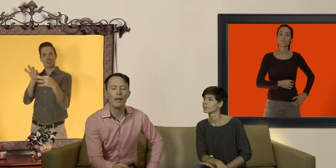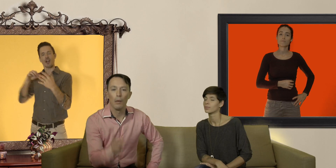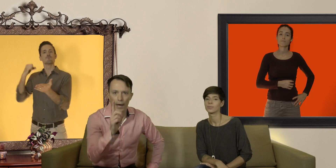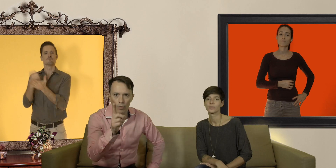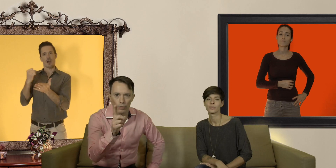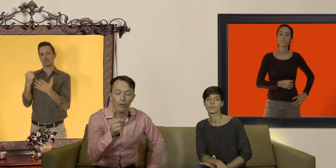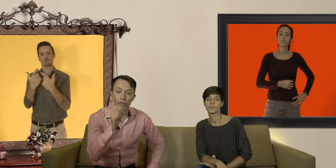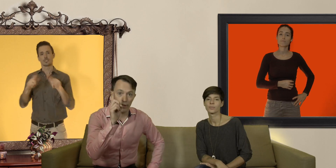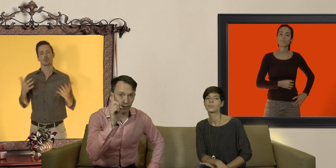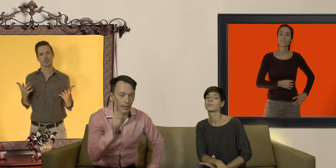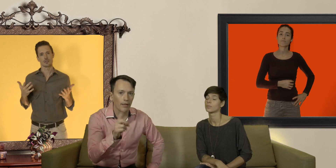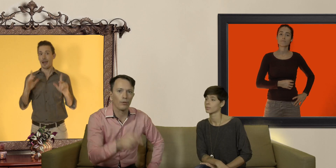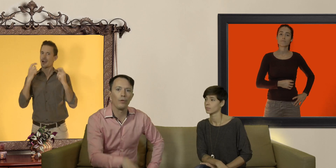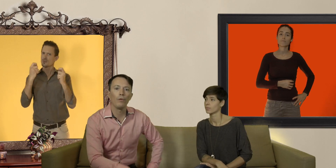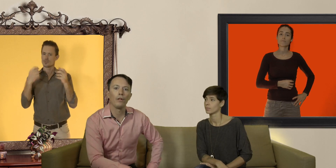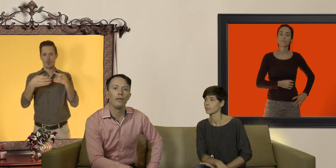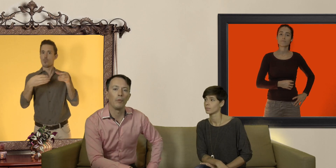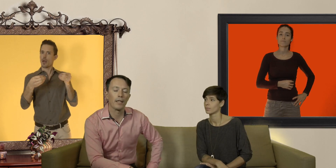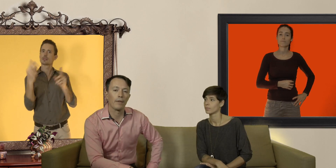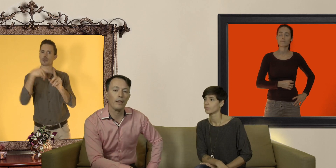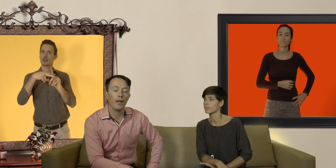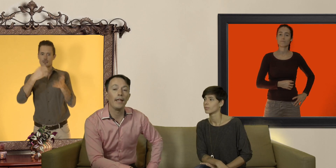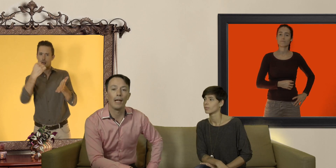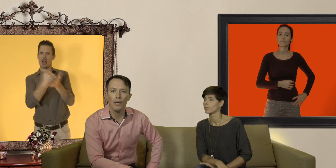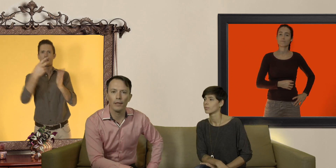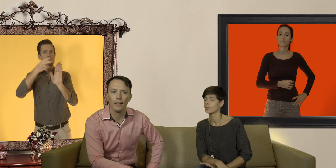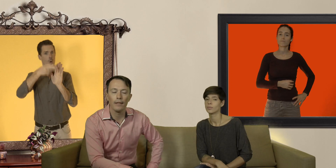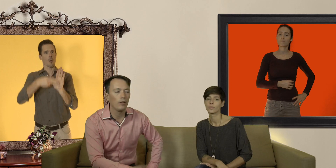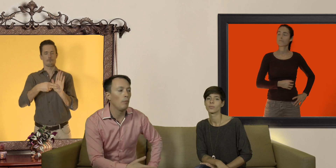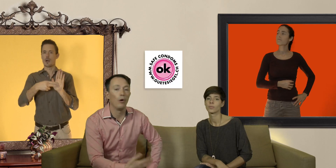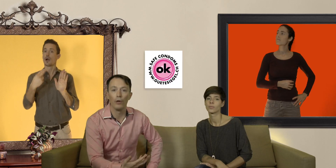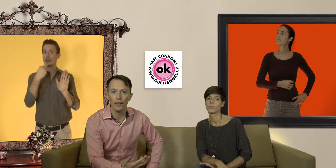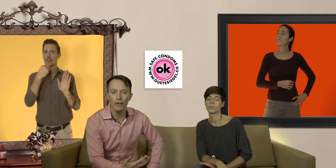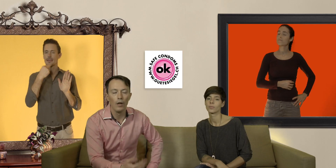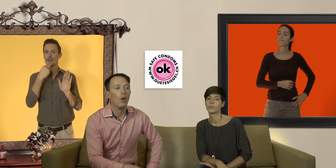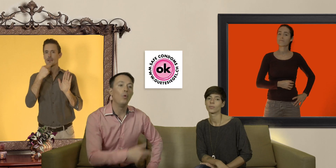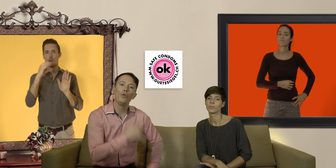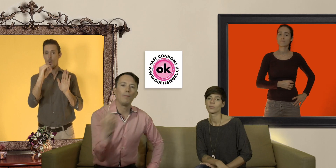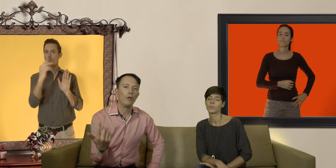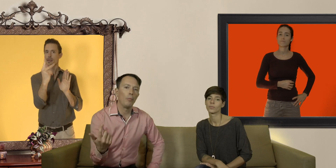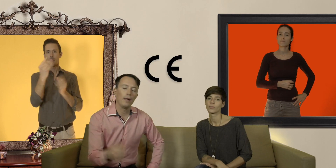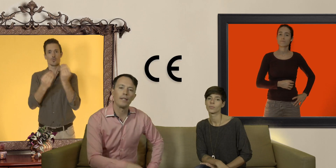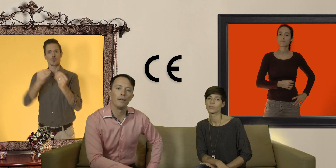par contre fait très attention que vos préservatifs aient un label de qualité comme le OK ou le label européen CE